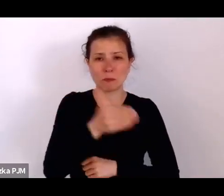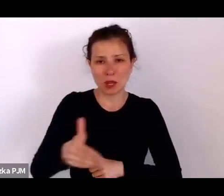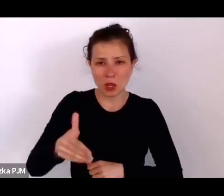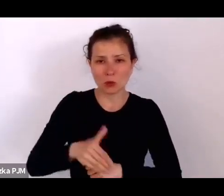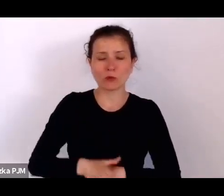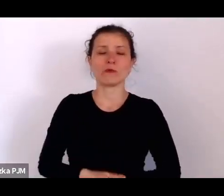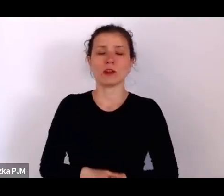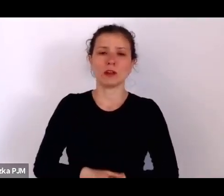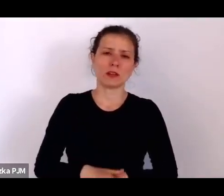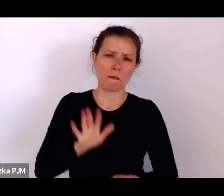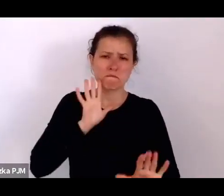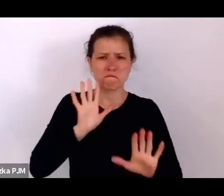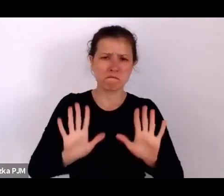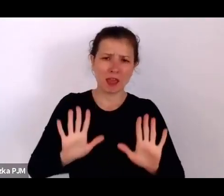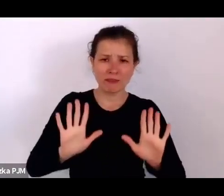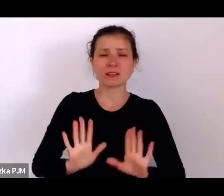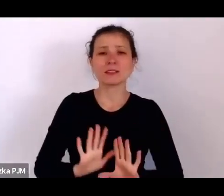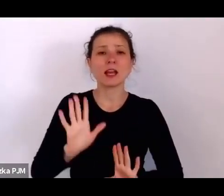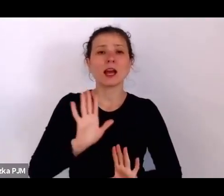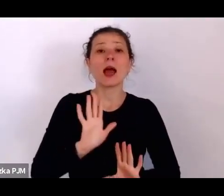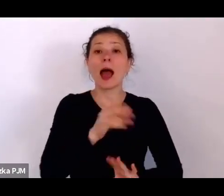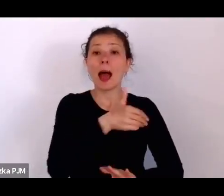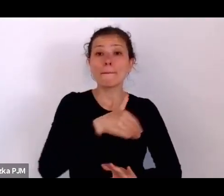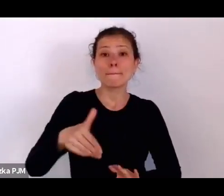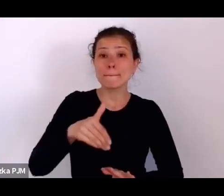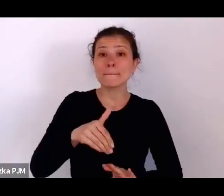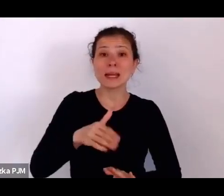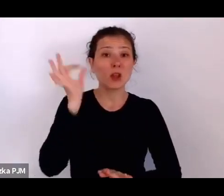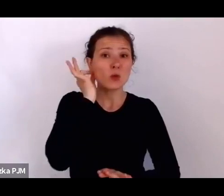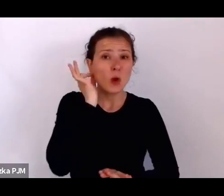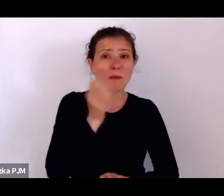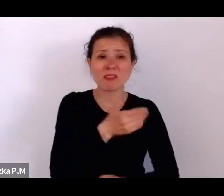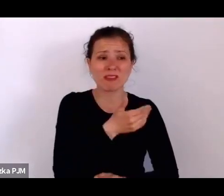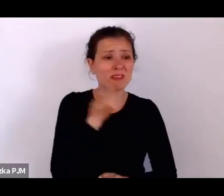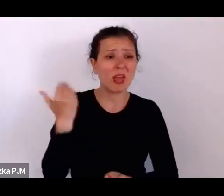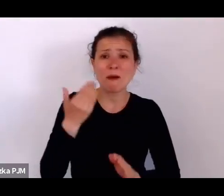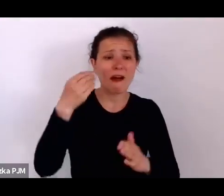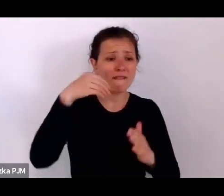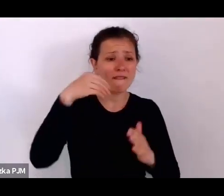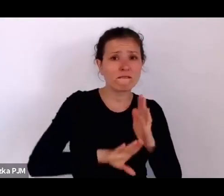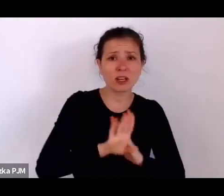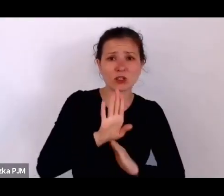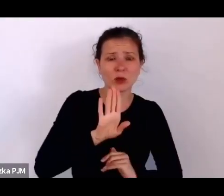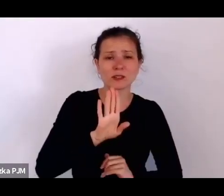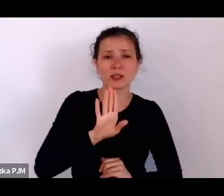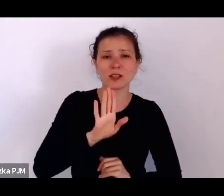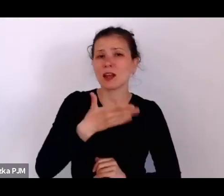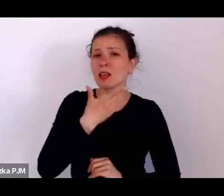milion kobiet, które nie mają wykształcenia, nie mają żadnego bytu